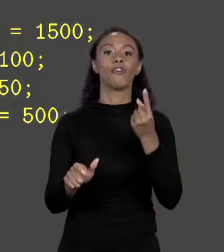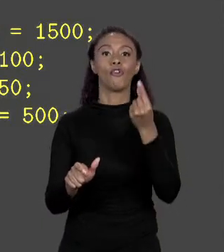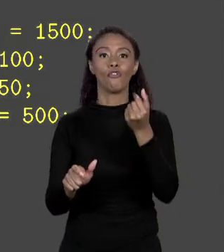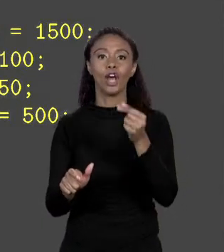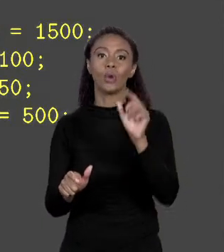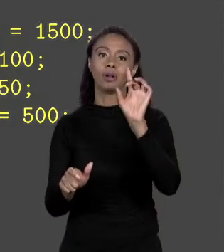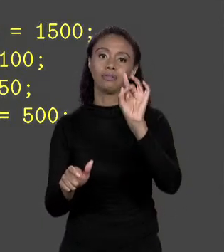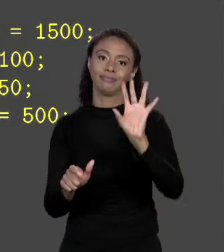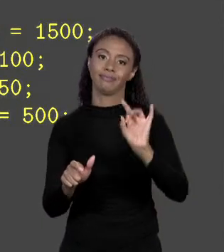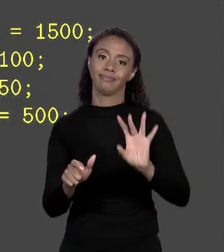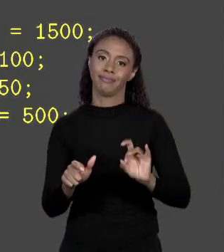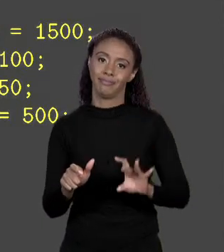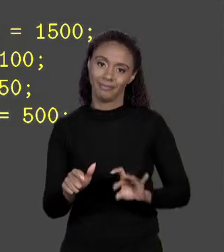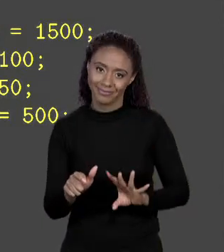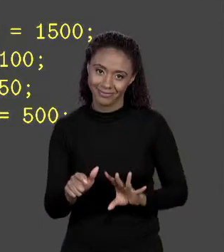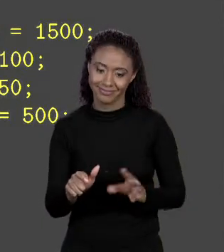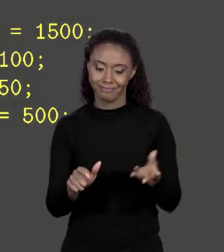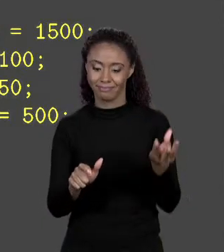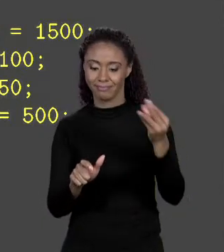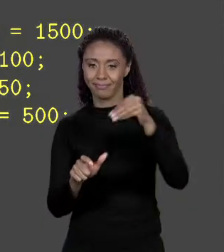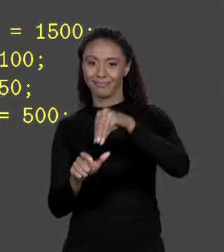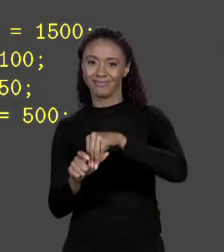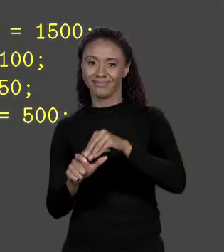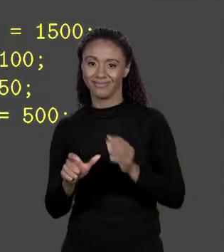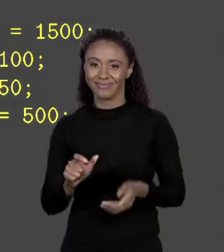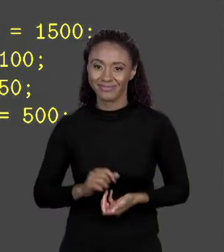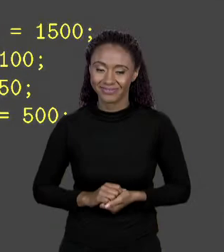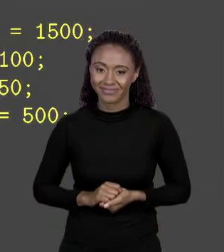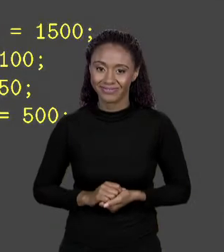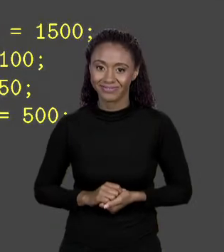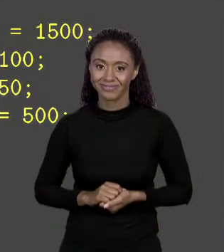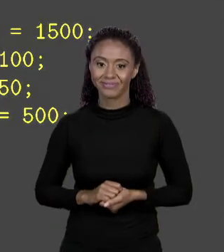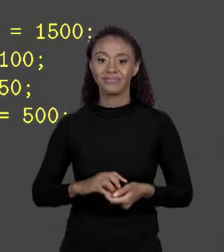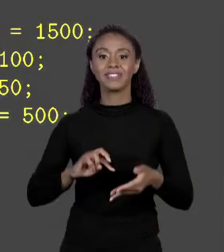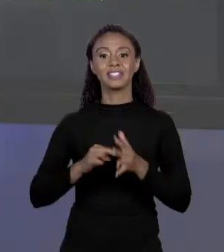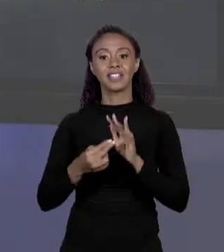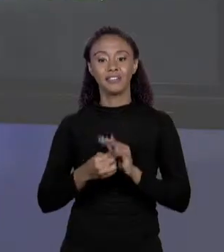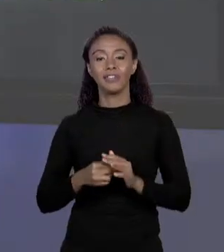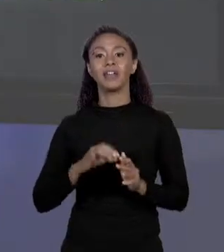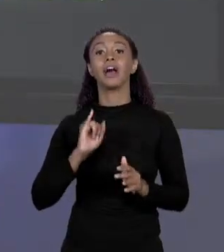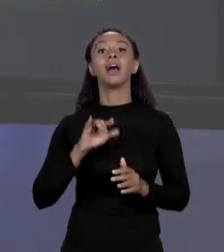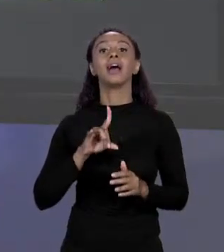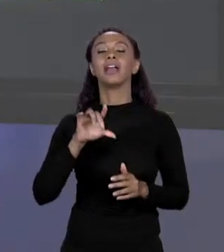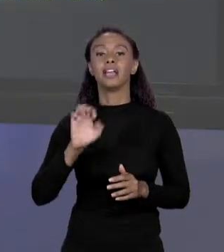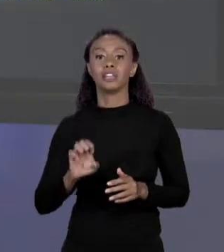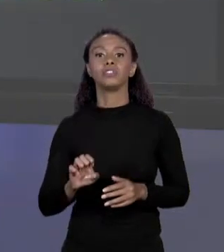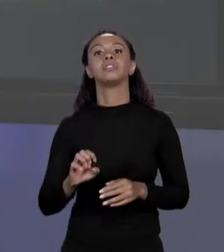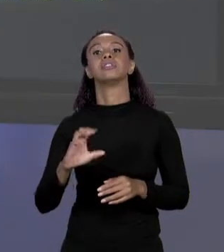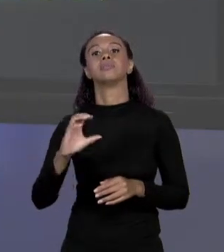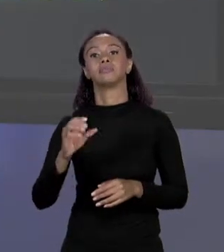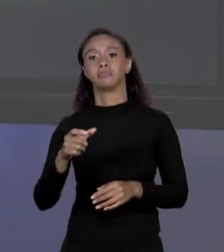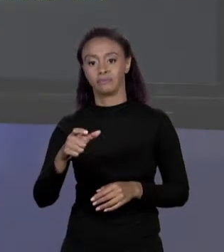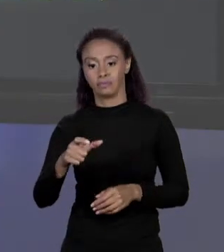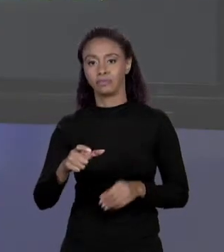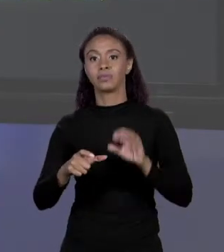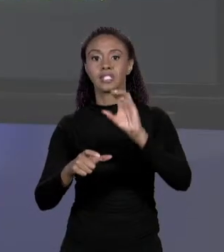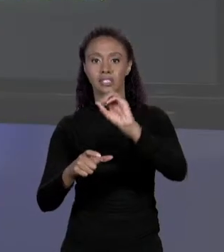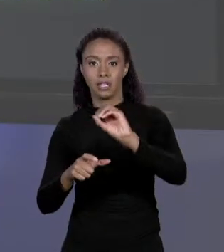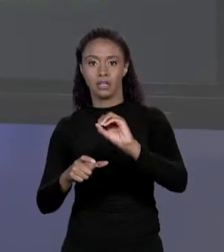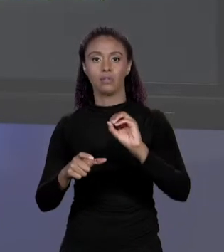ALVENARIA, VINIL, FIBRA E PLÁSTICO, OU SEJA, A POSIÇÃO DO ÍNDICE 0, 1, 2 E 3, É EXATAMENTE ISSO QUE ESTÁ